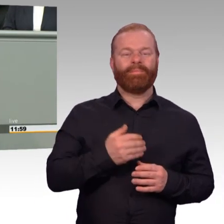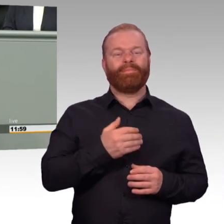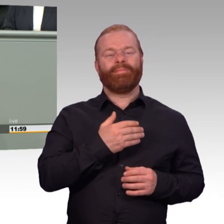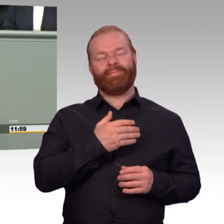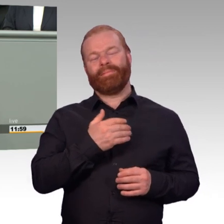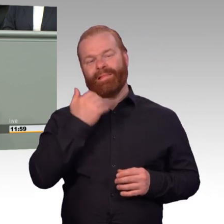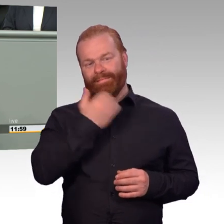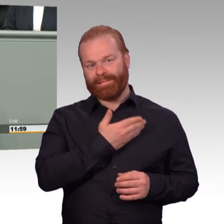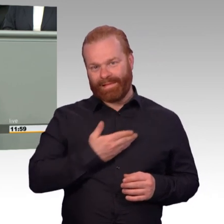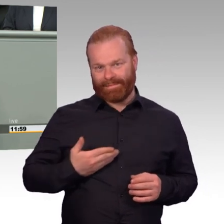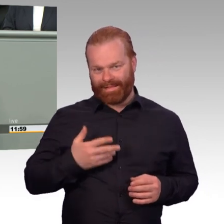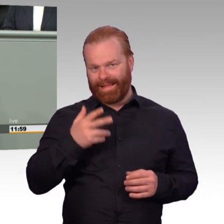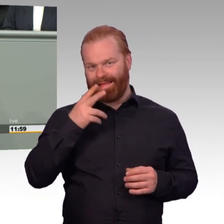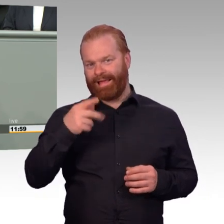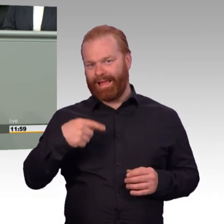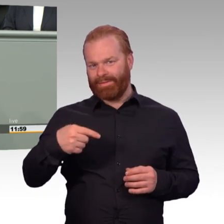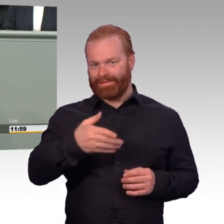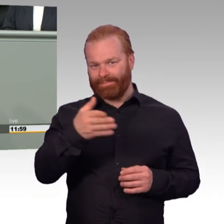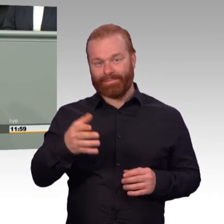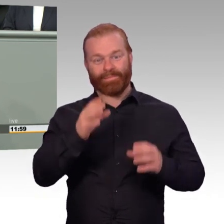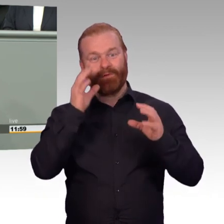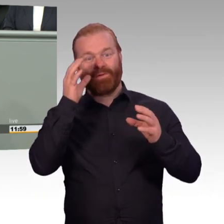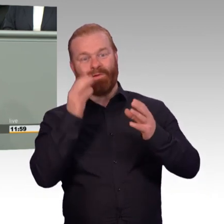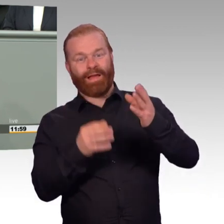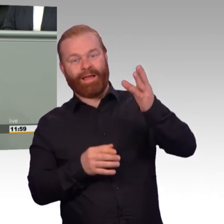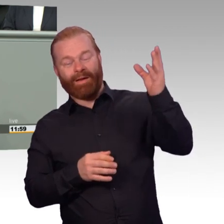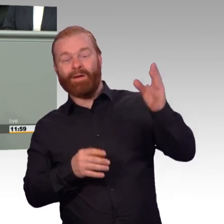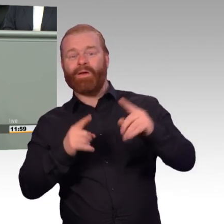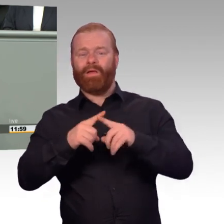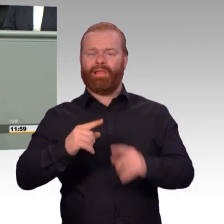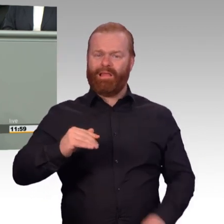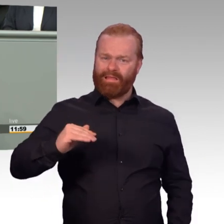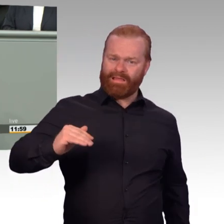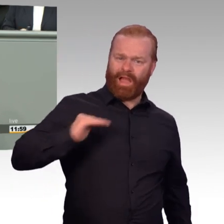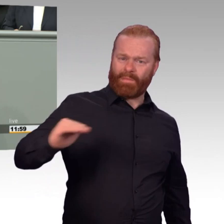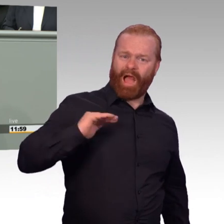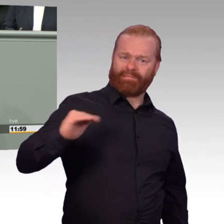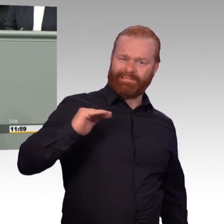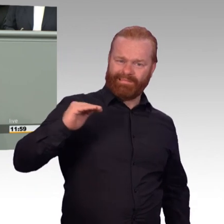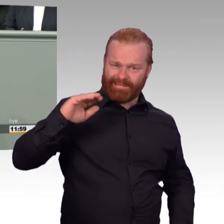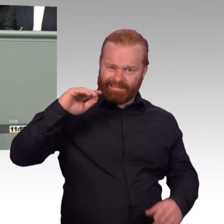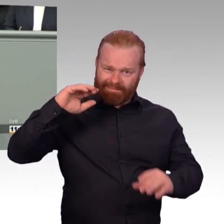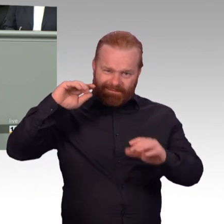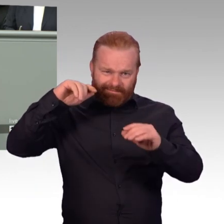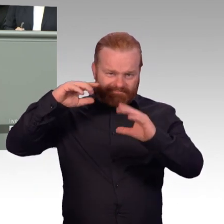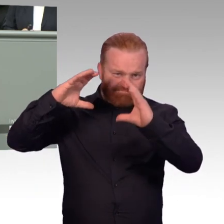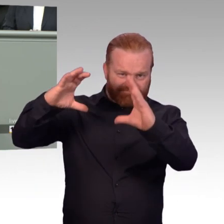Nachhaltige Stärkung der personellen Einsatzbereitschaft der Bundeswehr. Für Außenstehende klingt das fast schon animalisch.